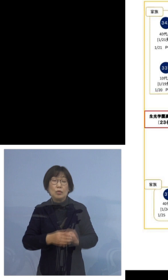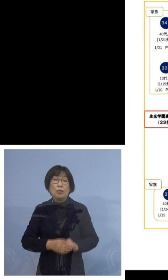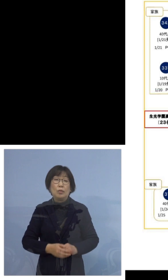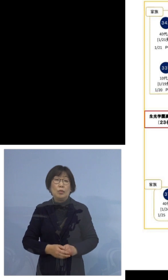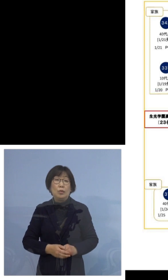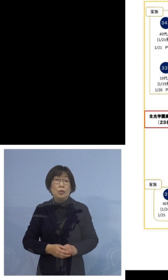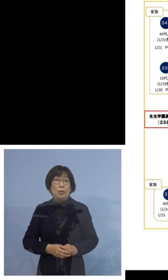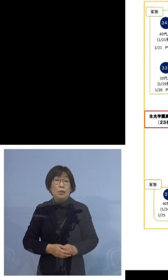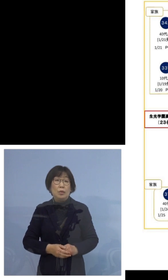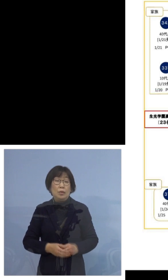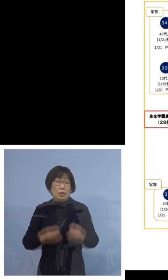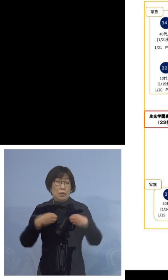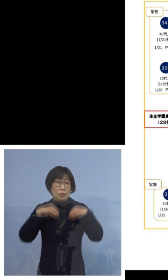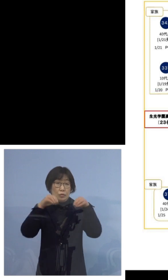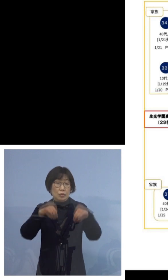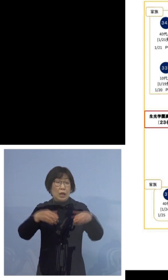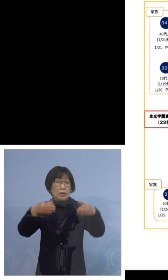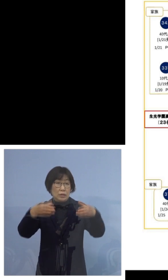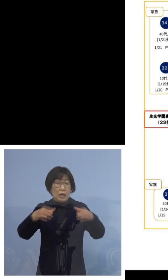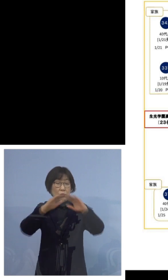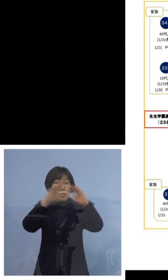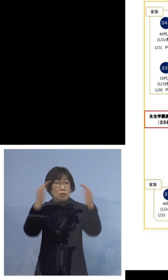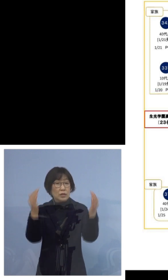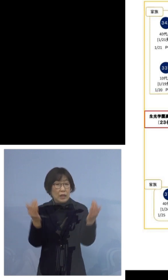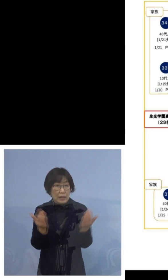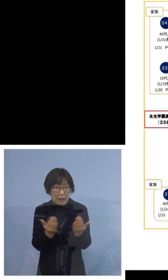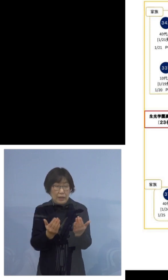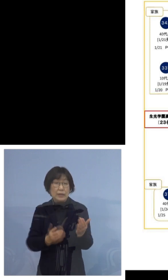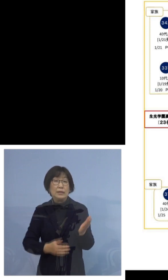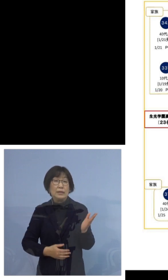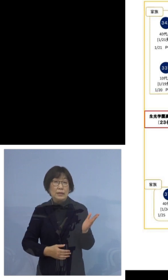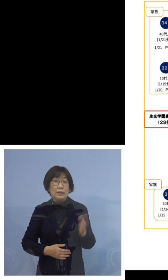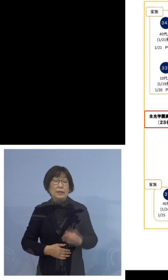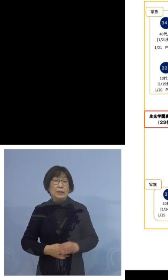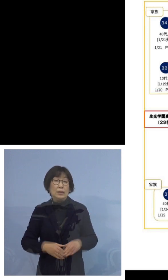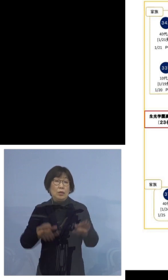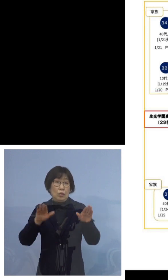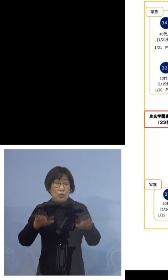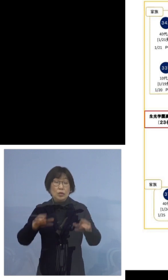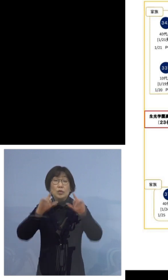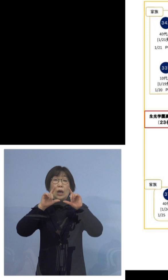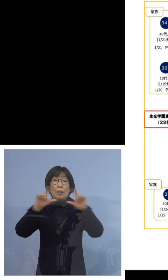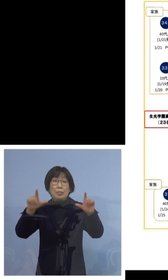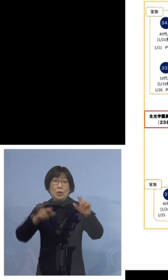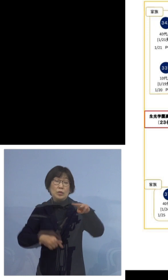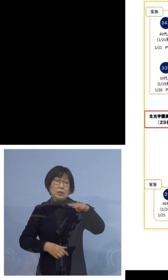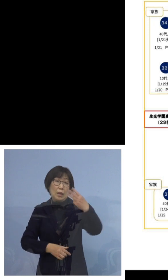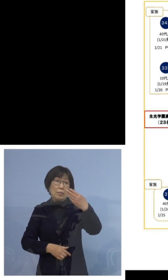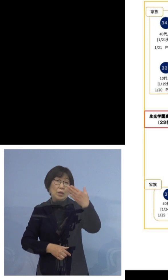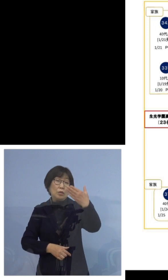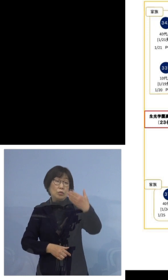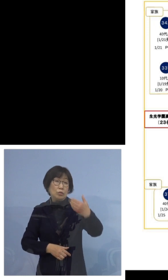クラスターの全体像でございますが 本日発表する397例目の方は